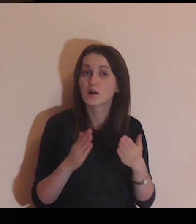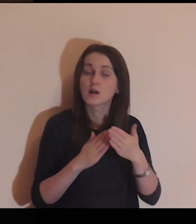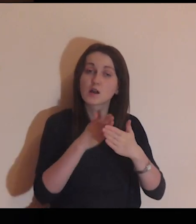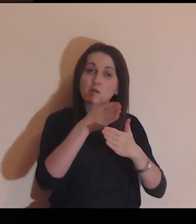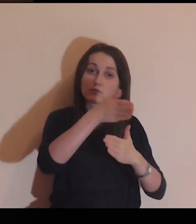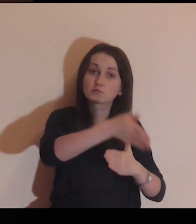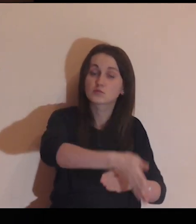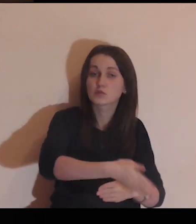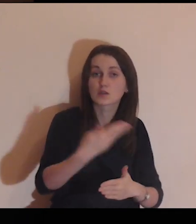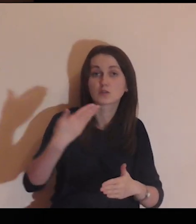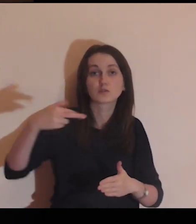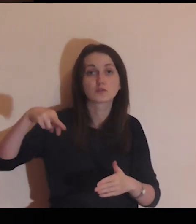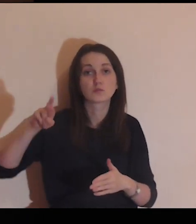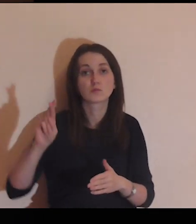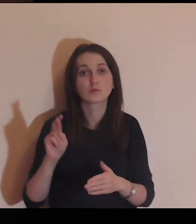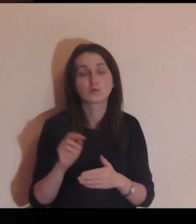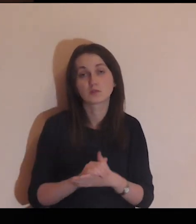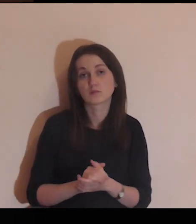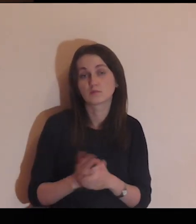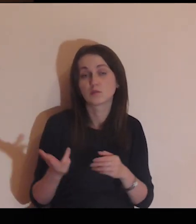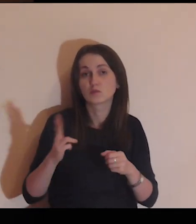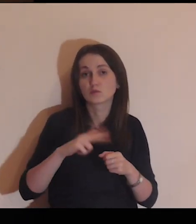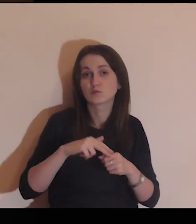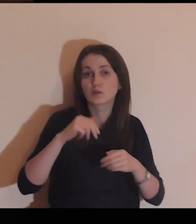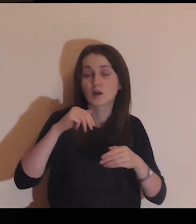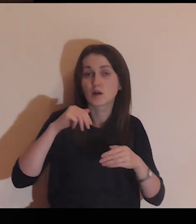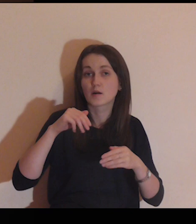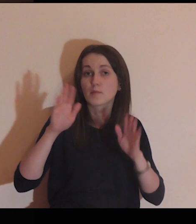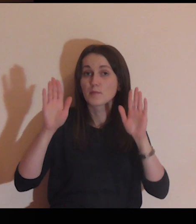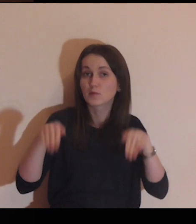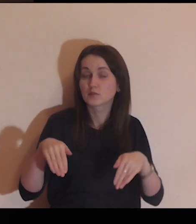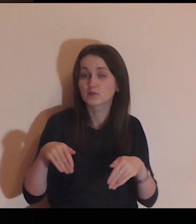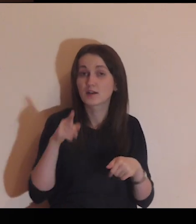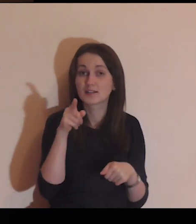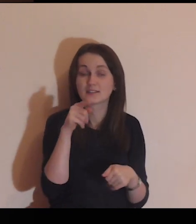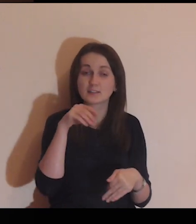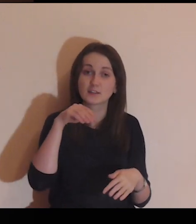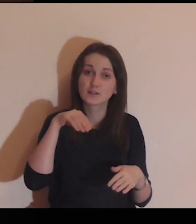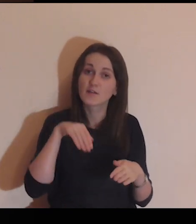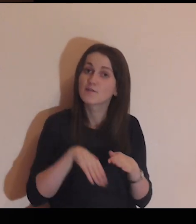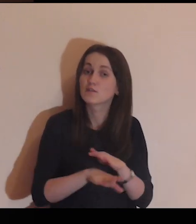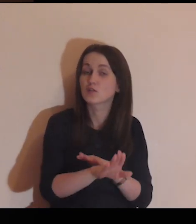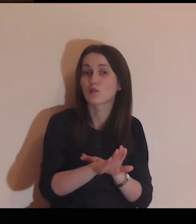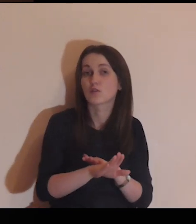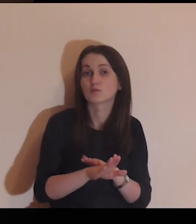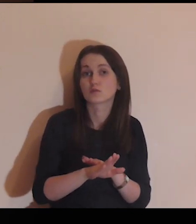która pozwala przekroczyć mur, która wypuszcza cię poza mur.